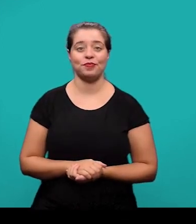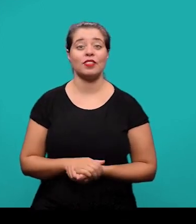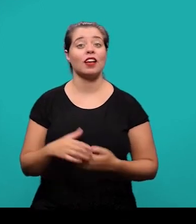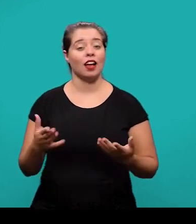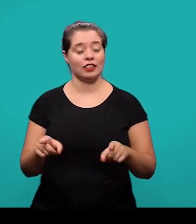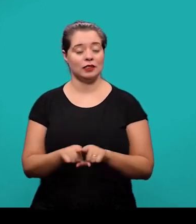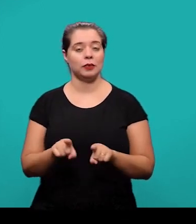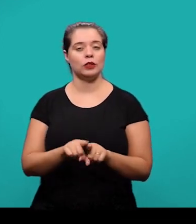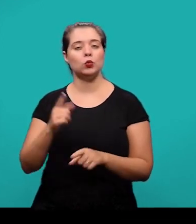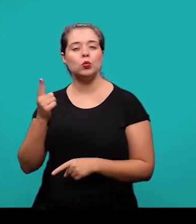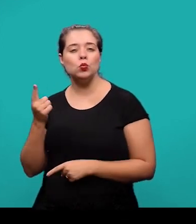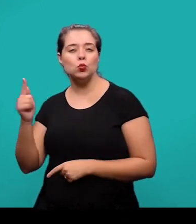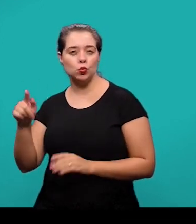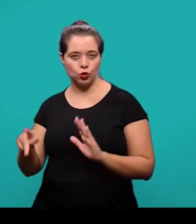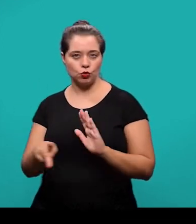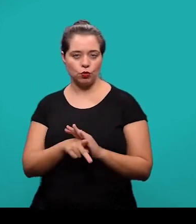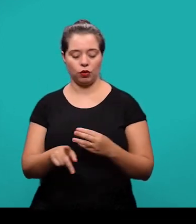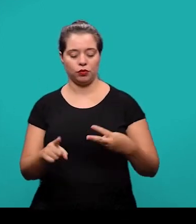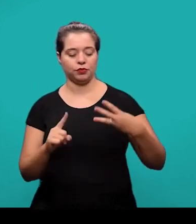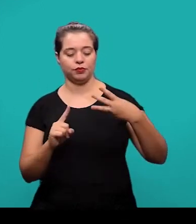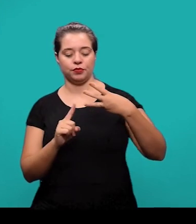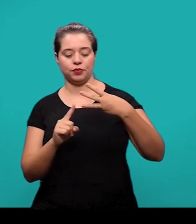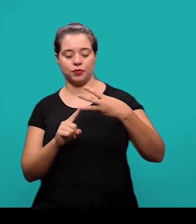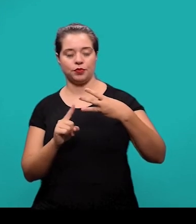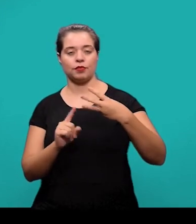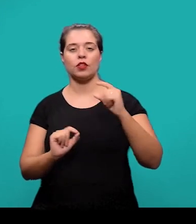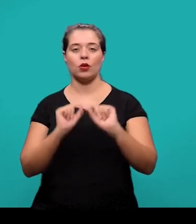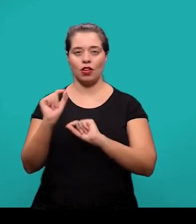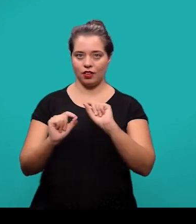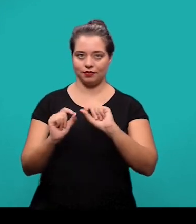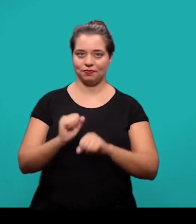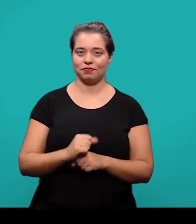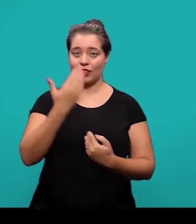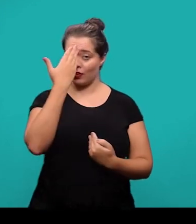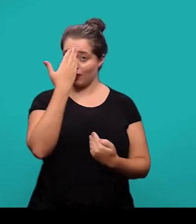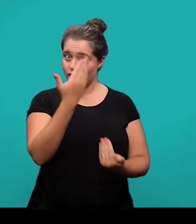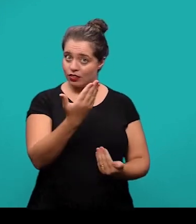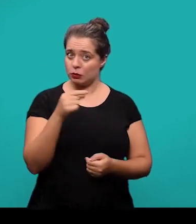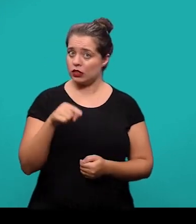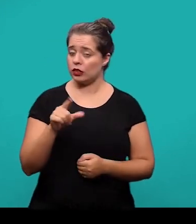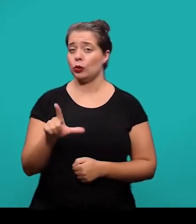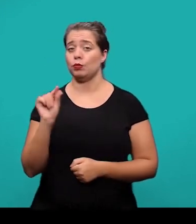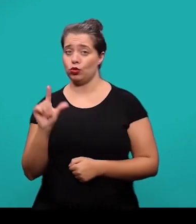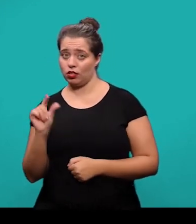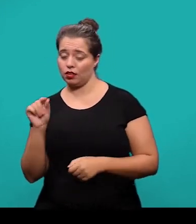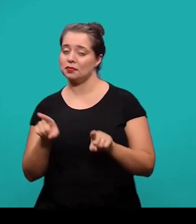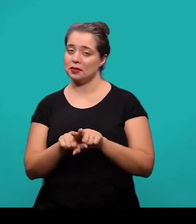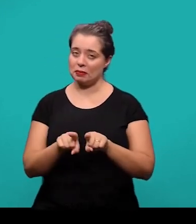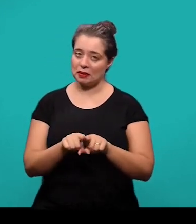O último elemento pós-textual são os agradecimentos. É um elemento opcional também